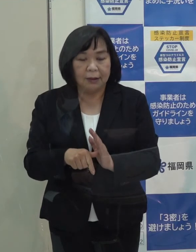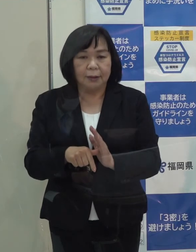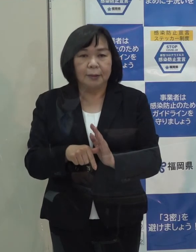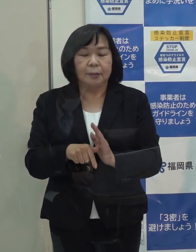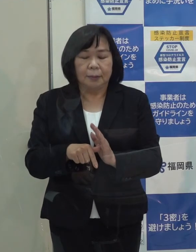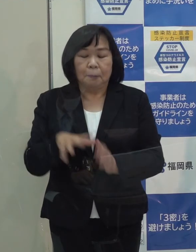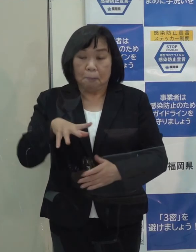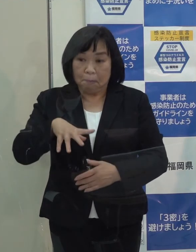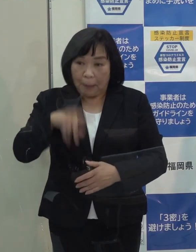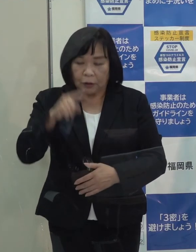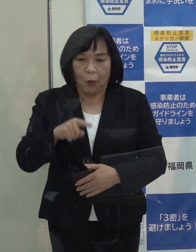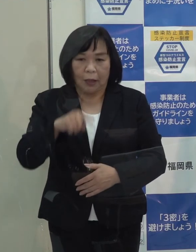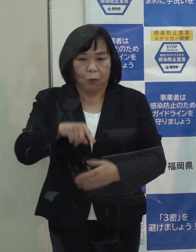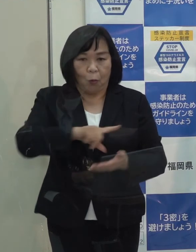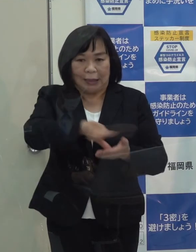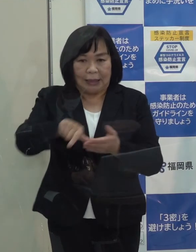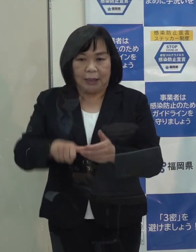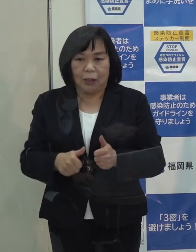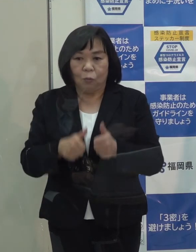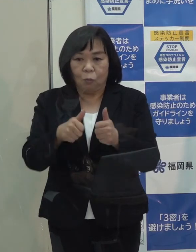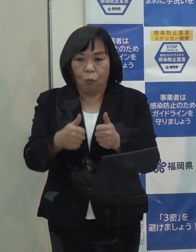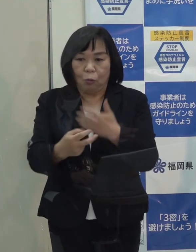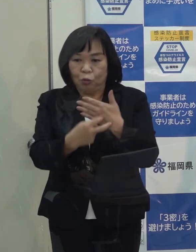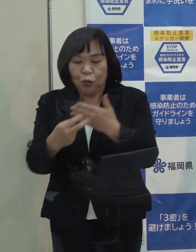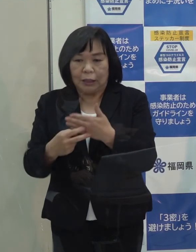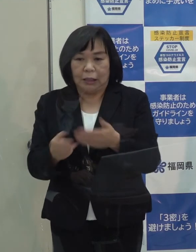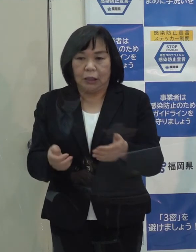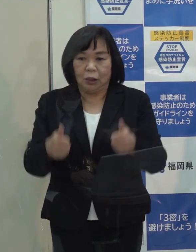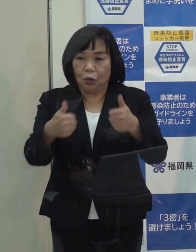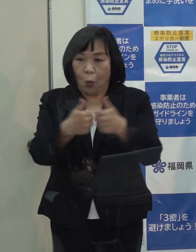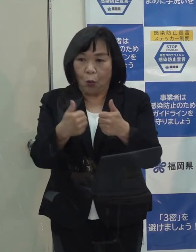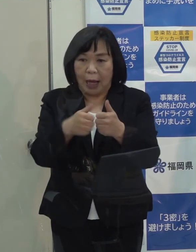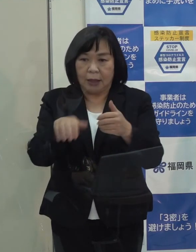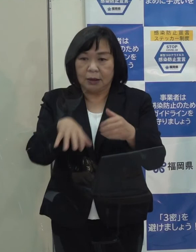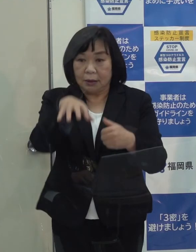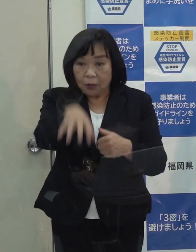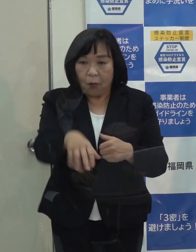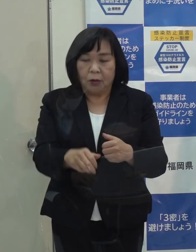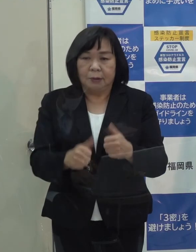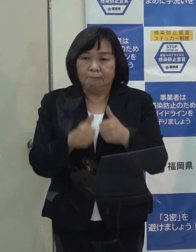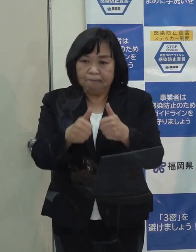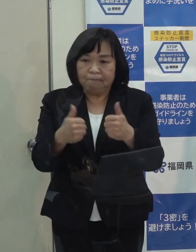まずはそれぞれの受診相談センターに御相談をいただきたいと思っています